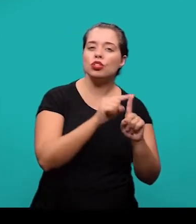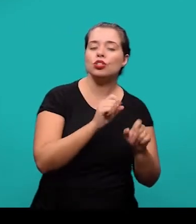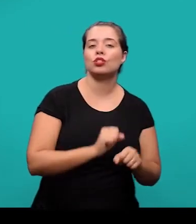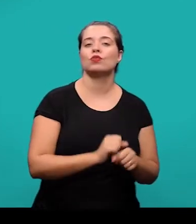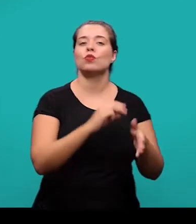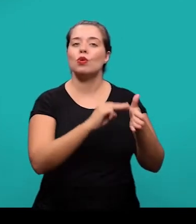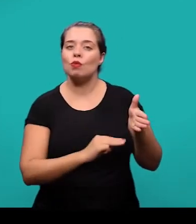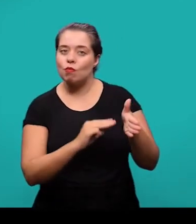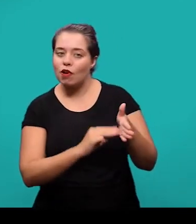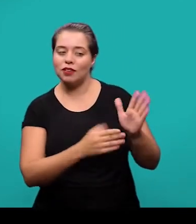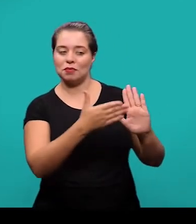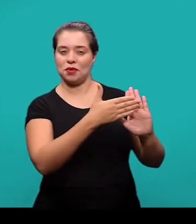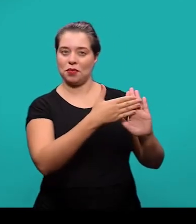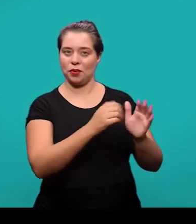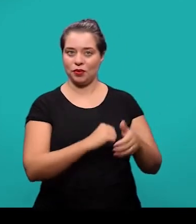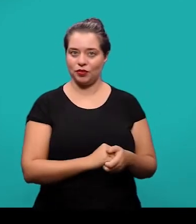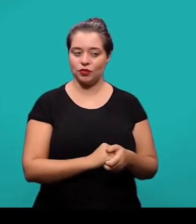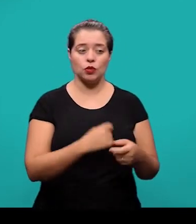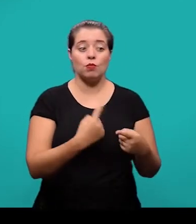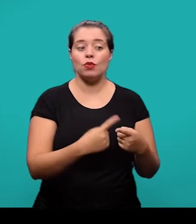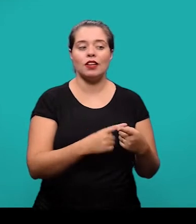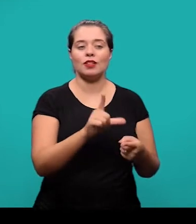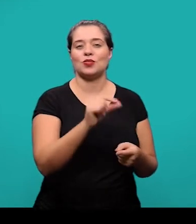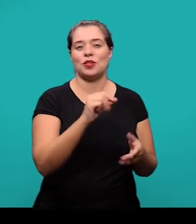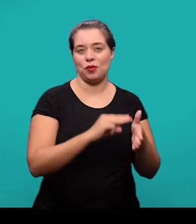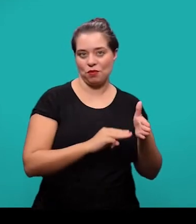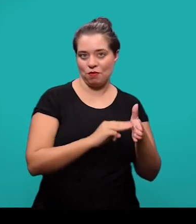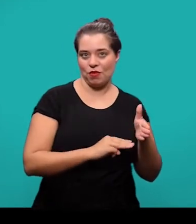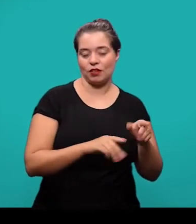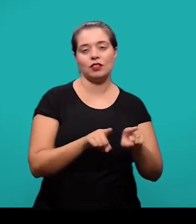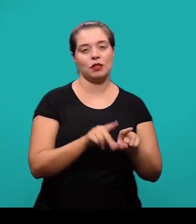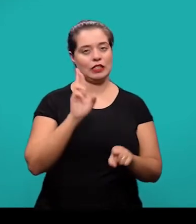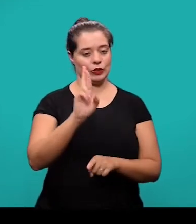o método proposto, a razão de escolha desse método e os principais resultados.